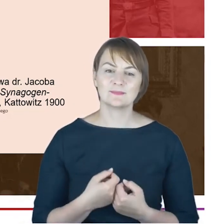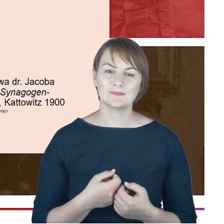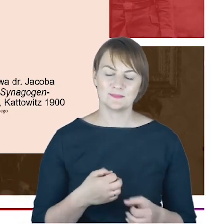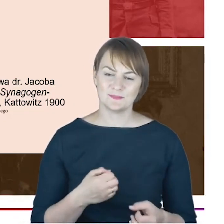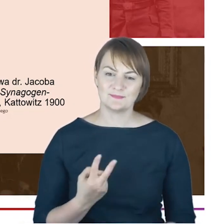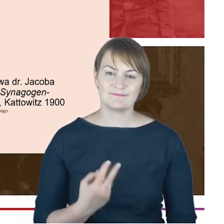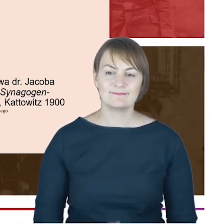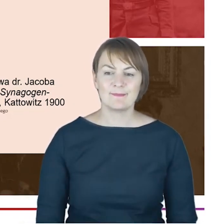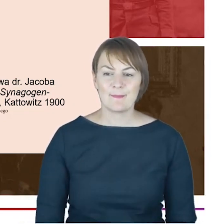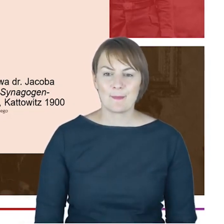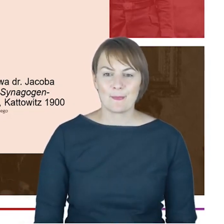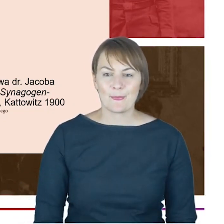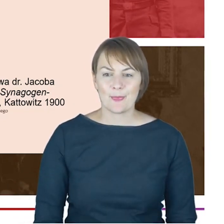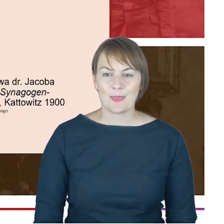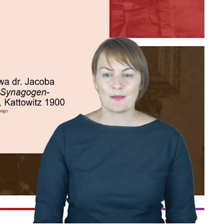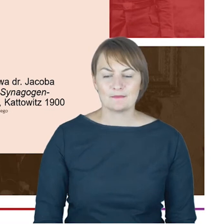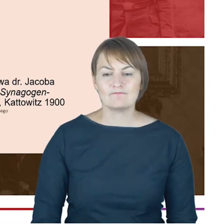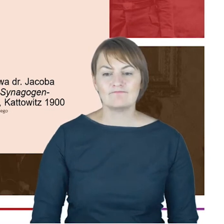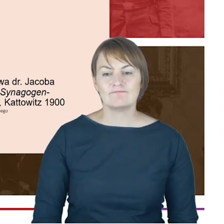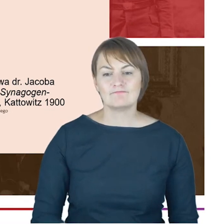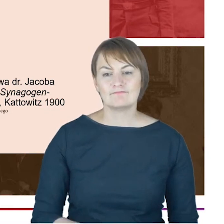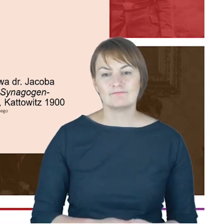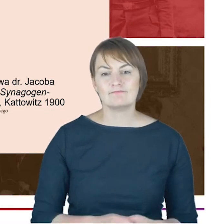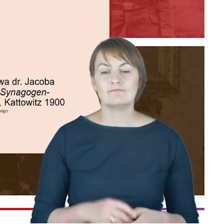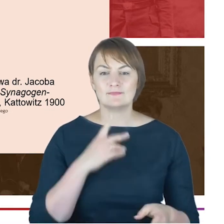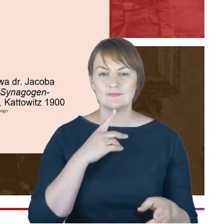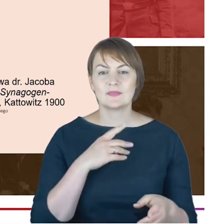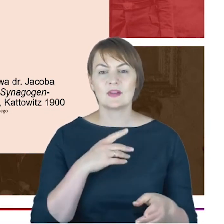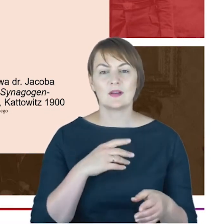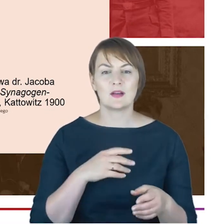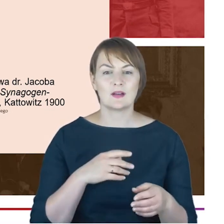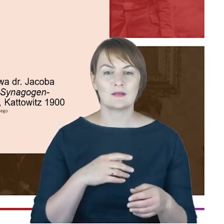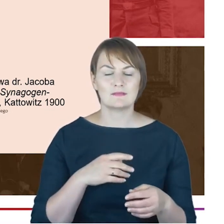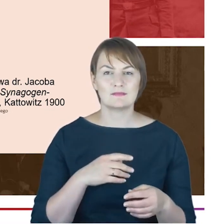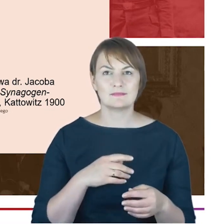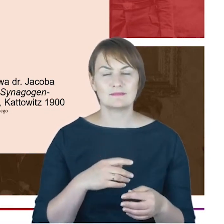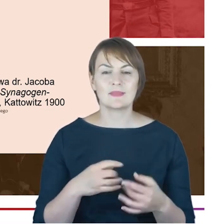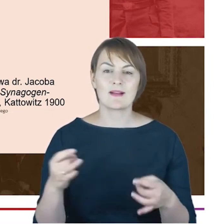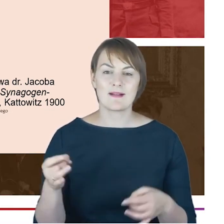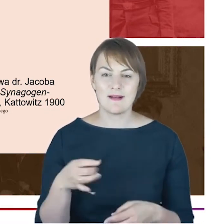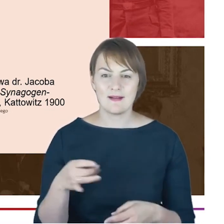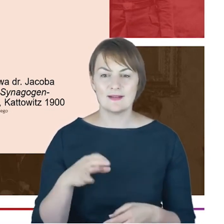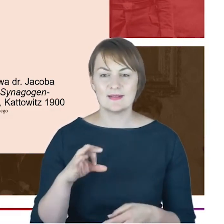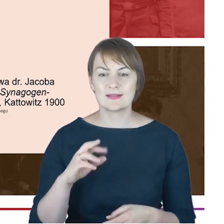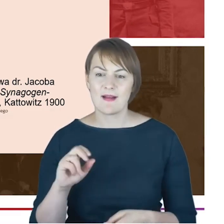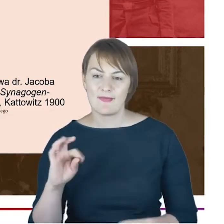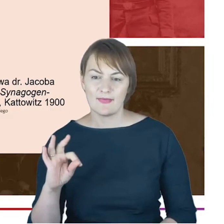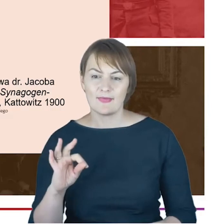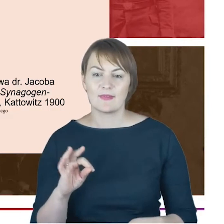cotygodniowe rozgrywek w skata prowadzonych w hotelu Winnera i tutaj przez-cytuję- protestanckiego pastora,